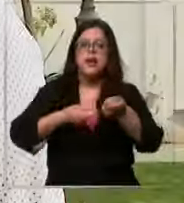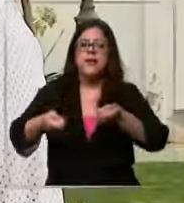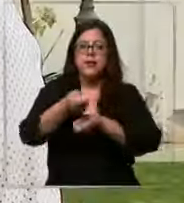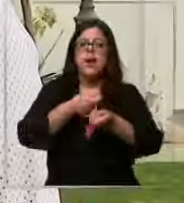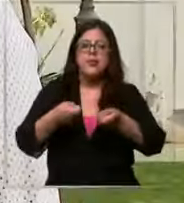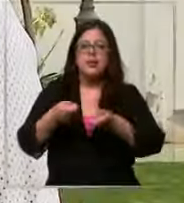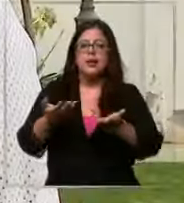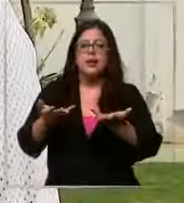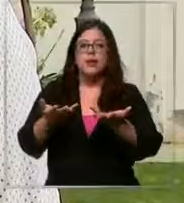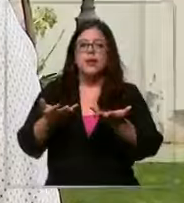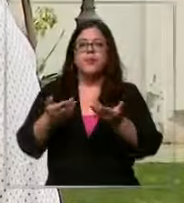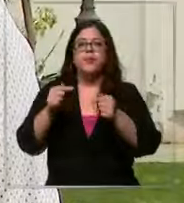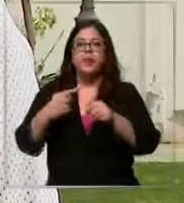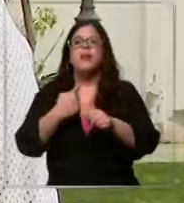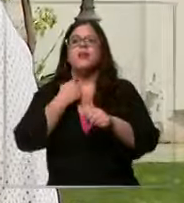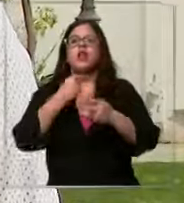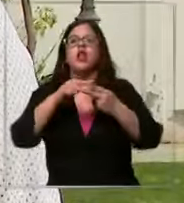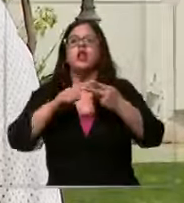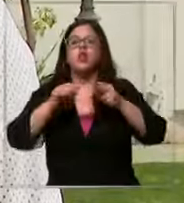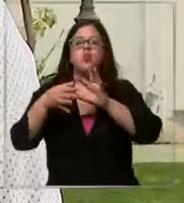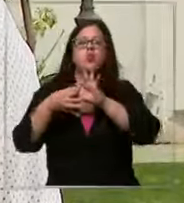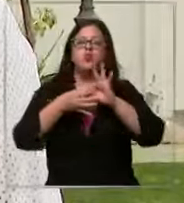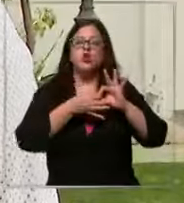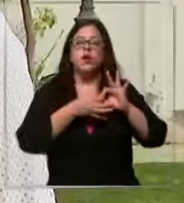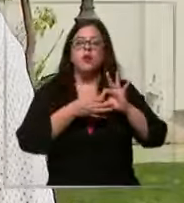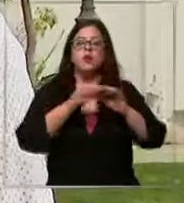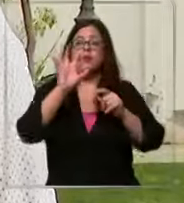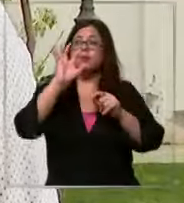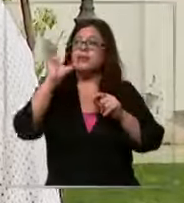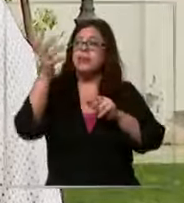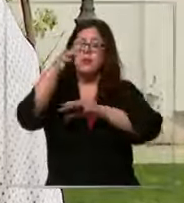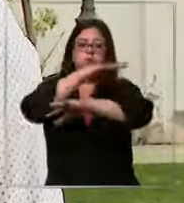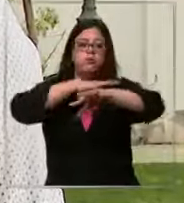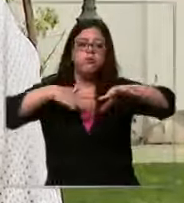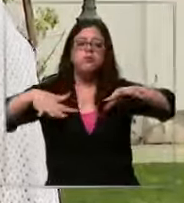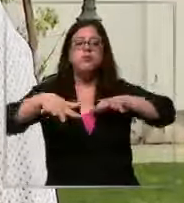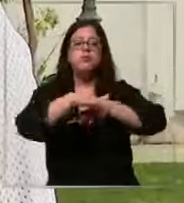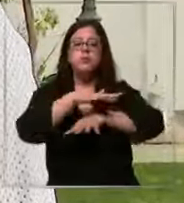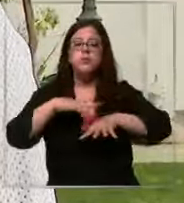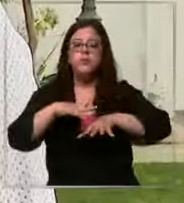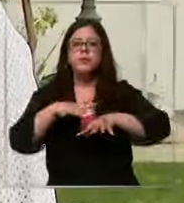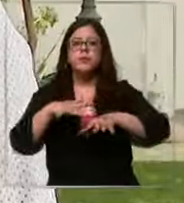visto afectados por dos razones principales una el cambio climático que que finalmente No